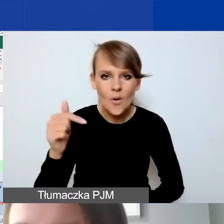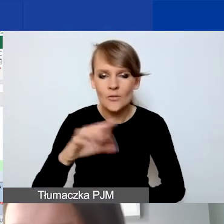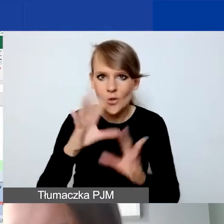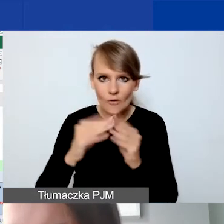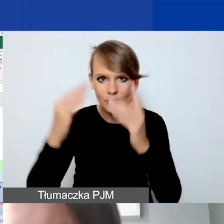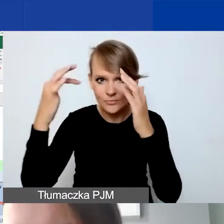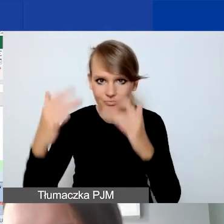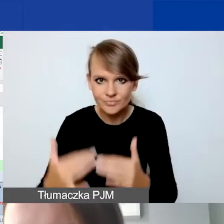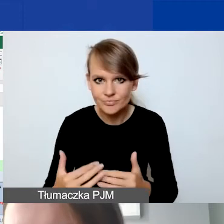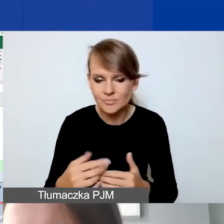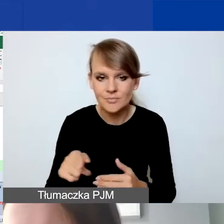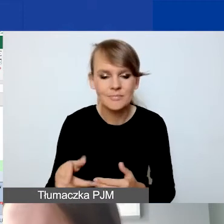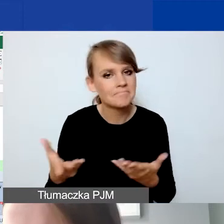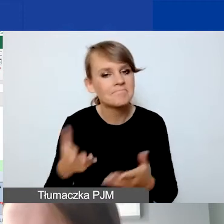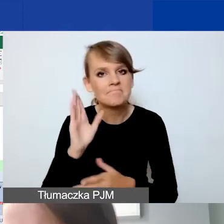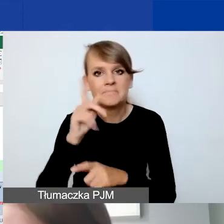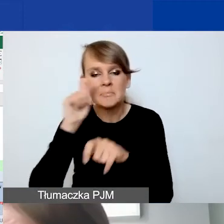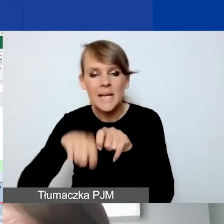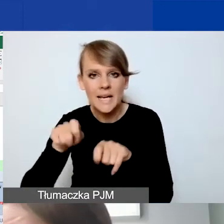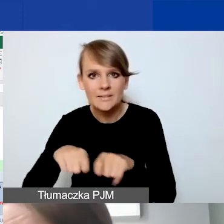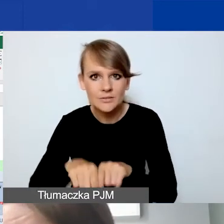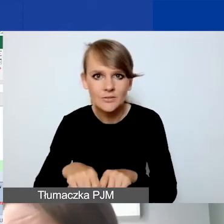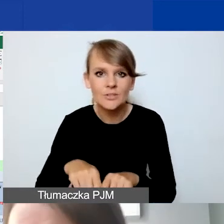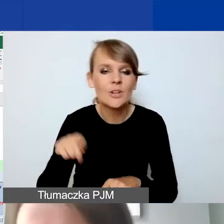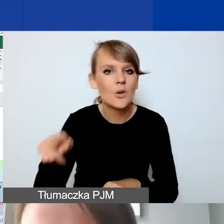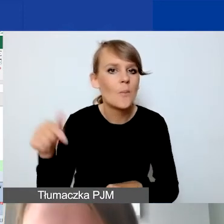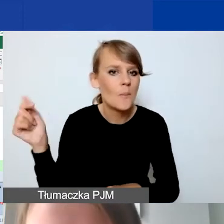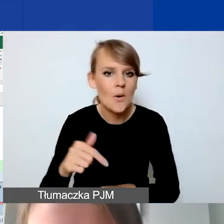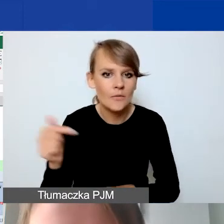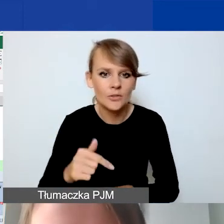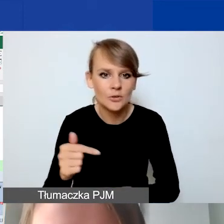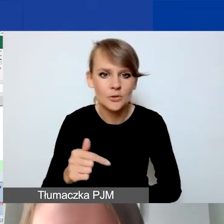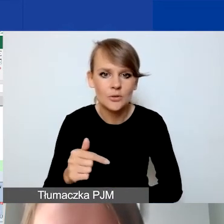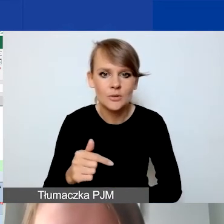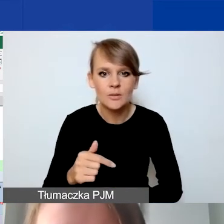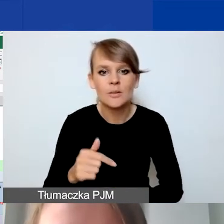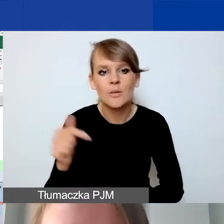Zweryfikuję to w budżecie. W Generatorze powinno być poprawnie.